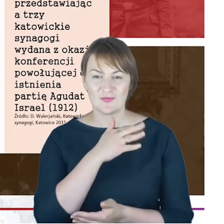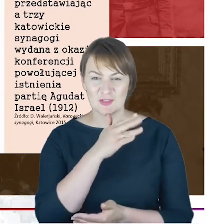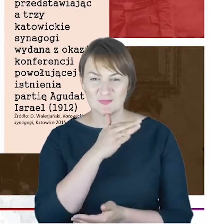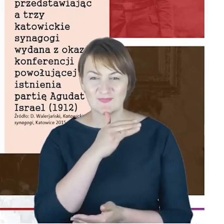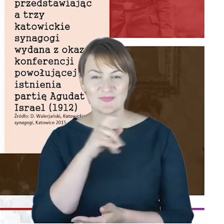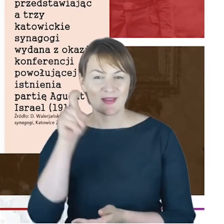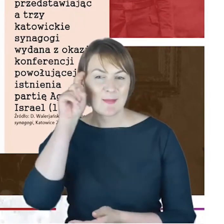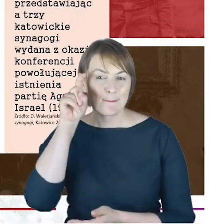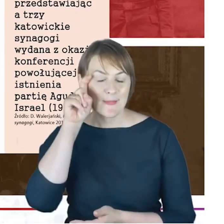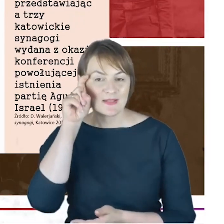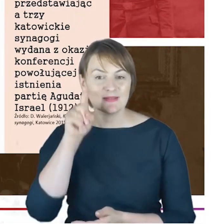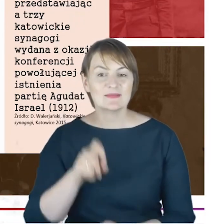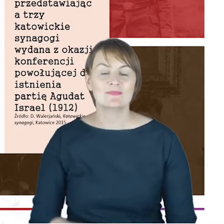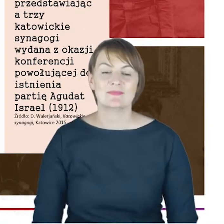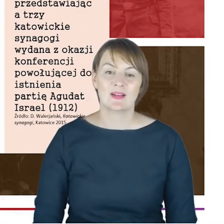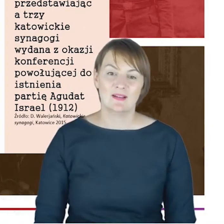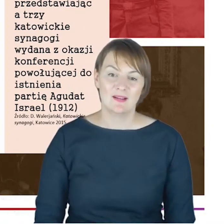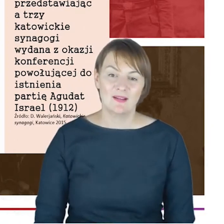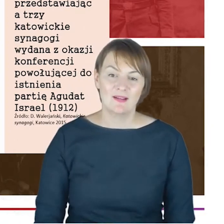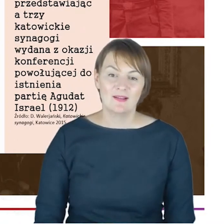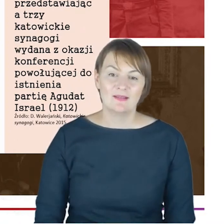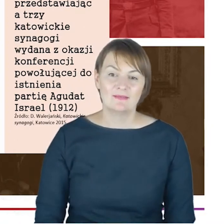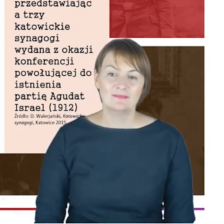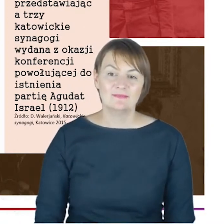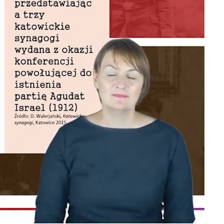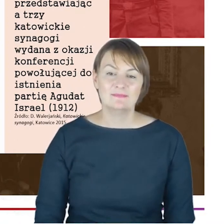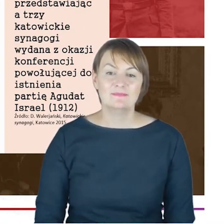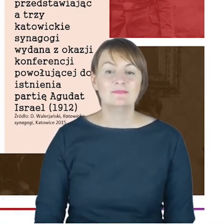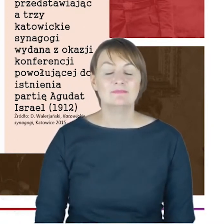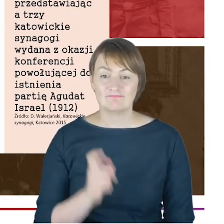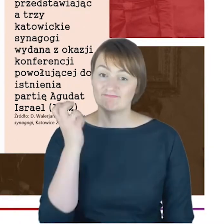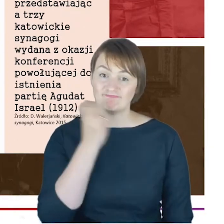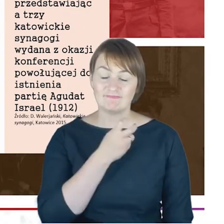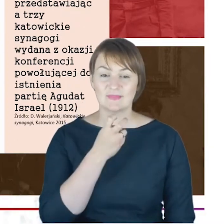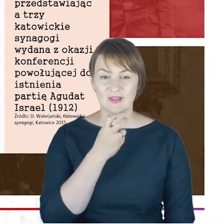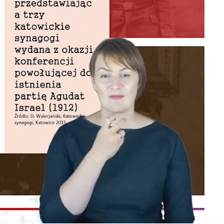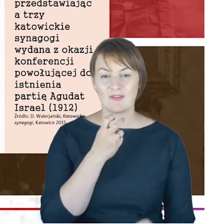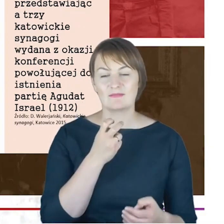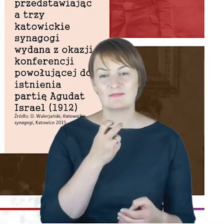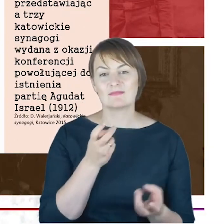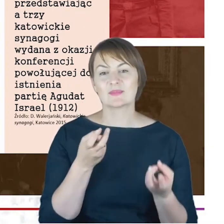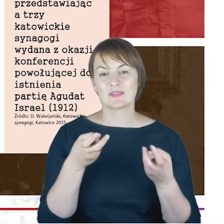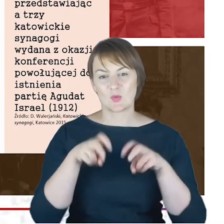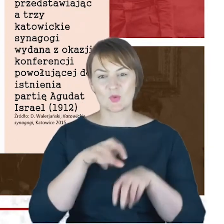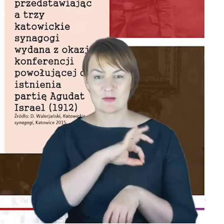ale co ciekawe właśnie wśród założycieli partii, która o ile się nie mylę istnieje po dzień dzisiejszy,